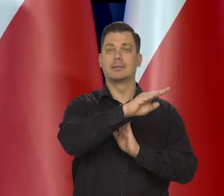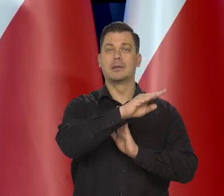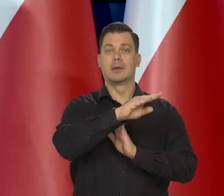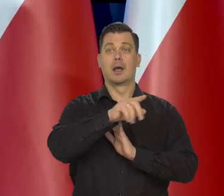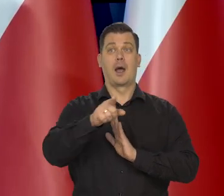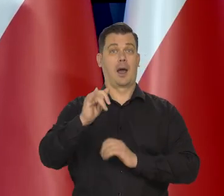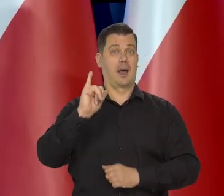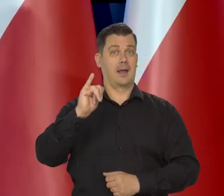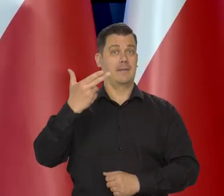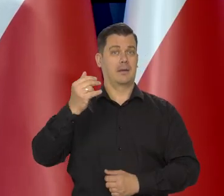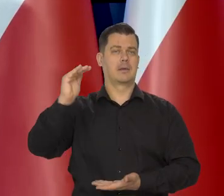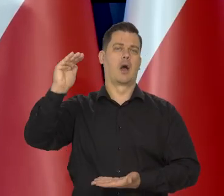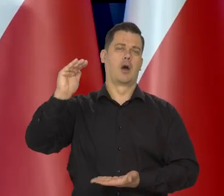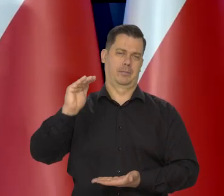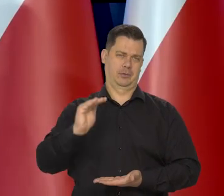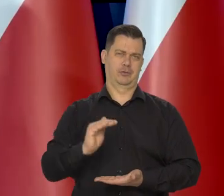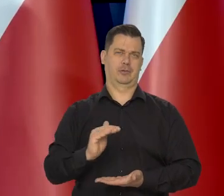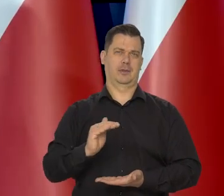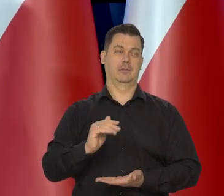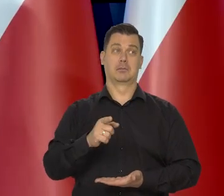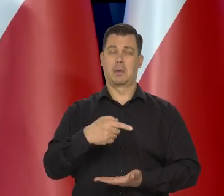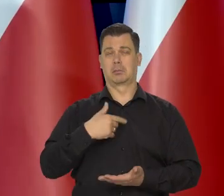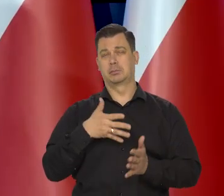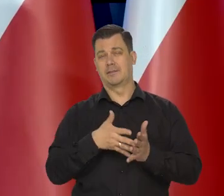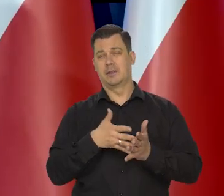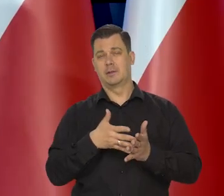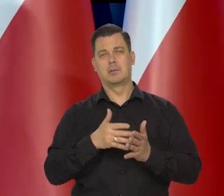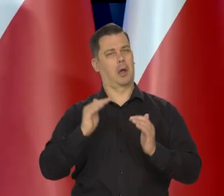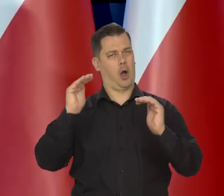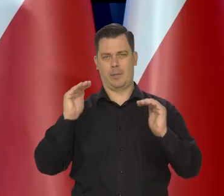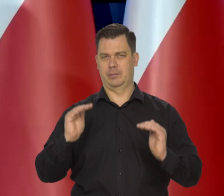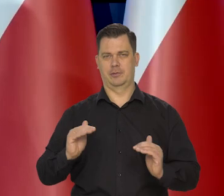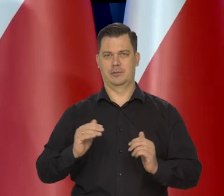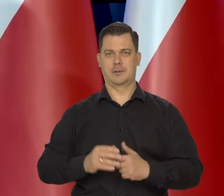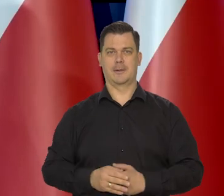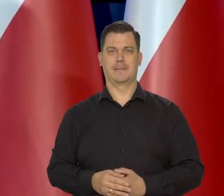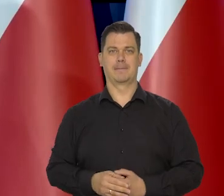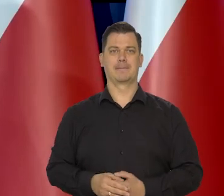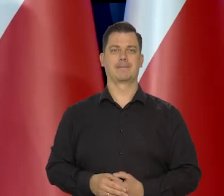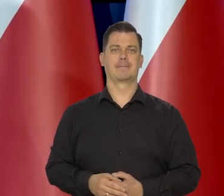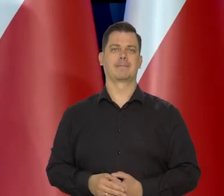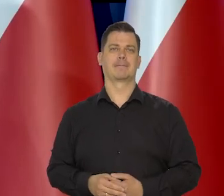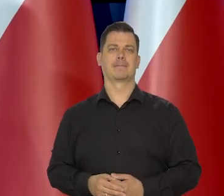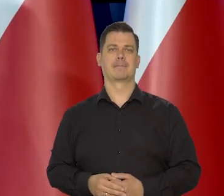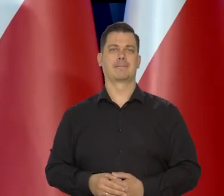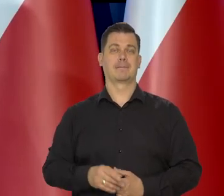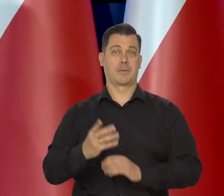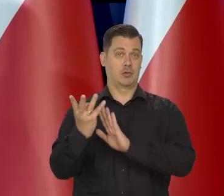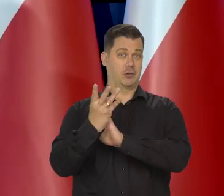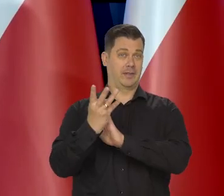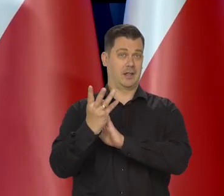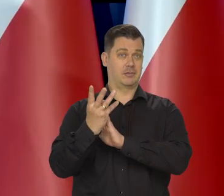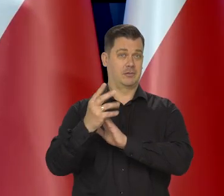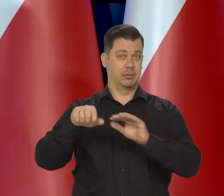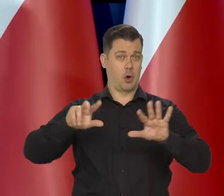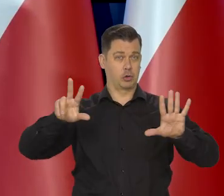że inflacja będzie niższa niż my przewidywaliśmy, że będzie niższa, niż to 19,8 powiedzmy.